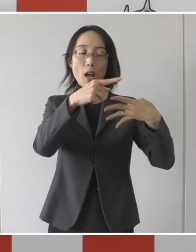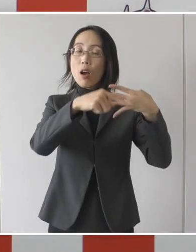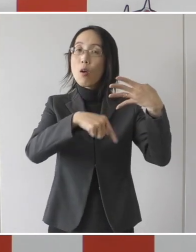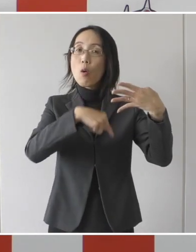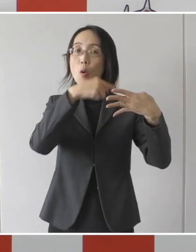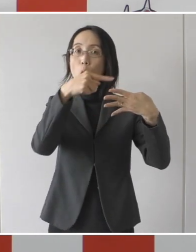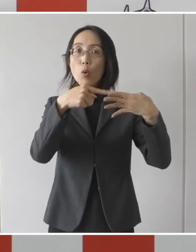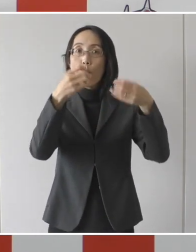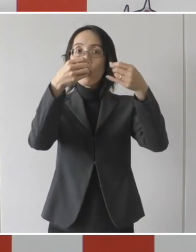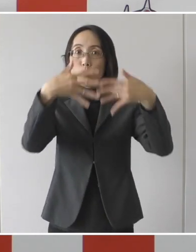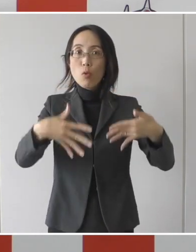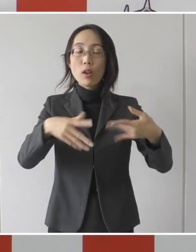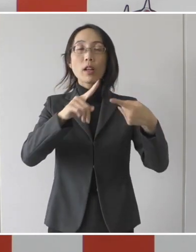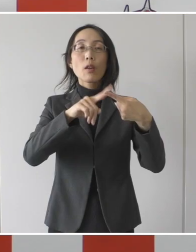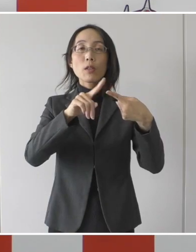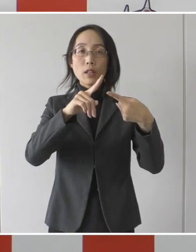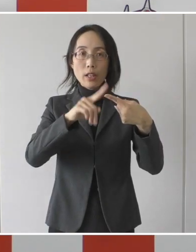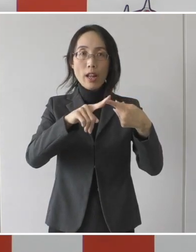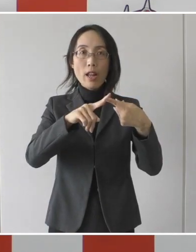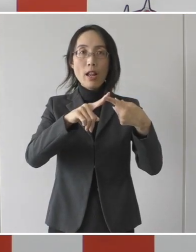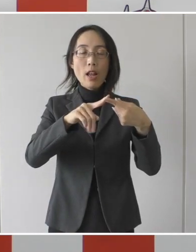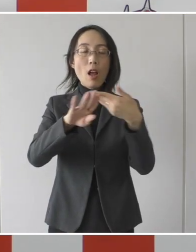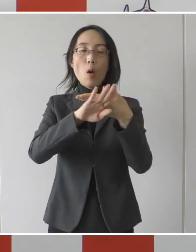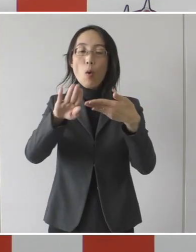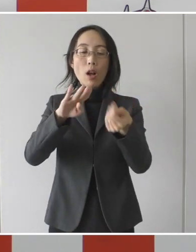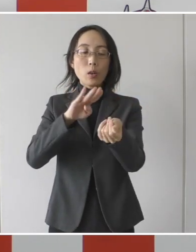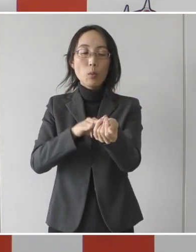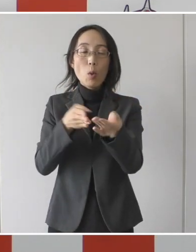もちろん1、2でもいいんですけれども、この条件の方を